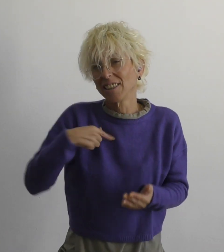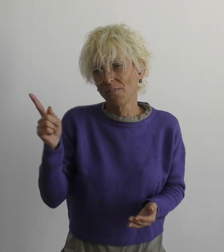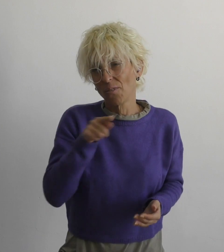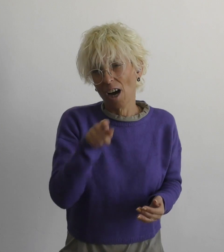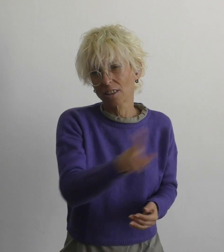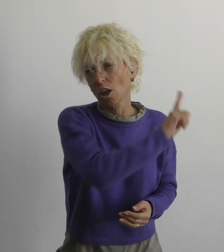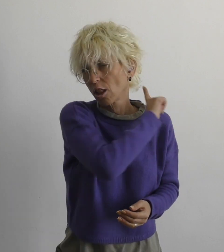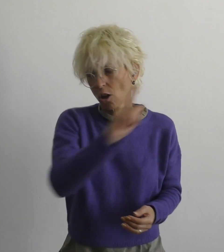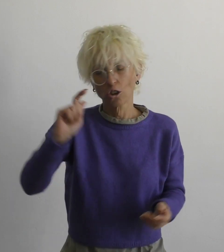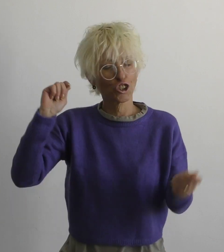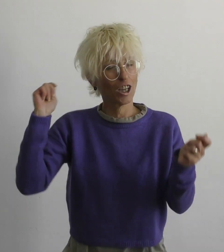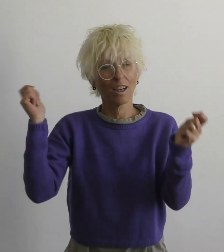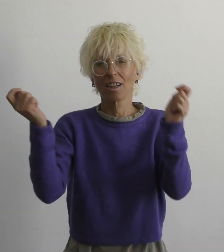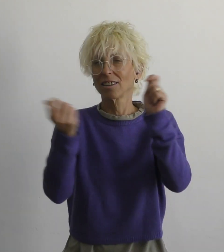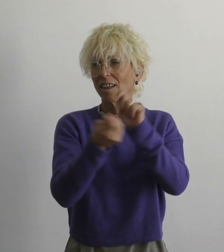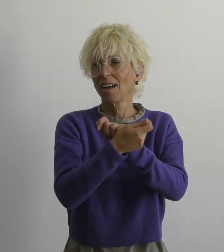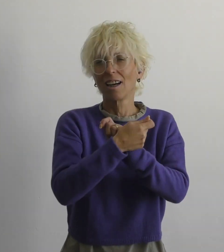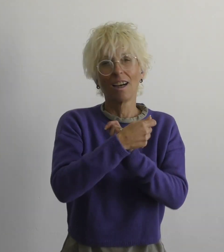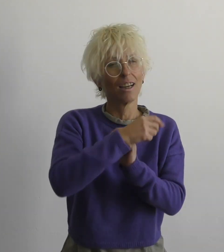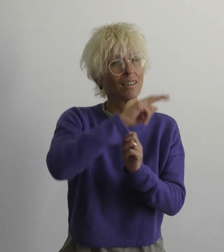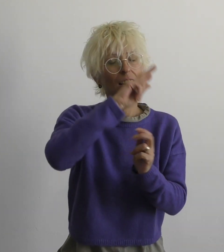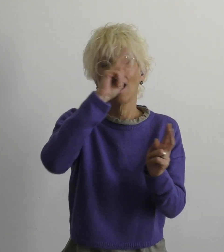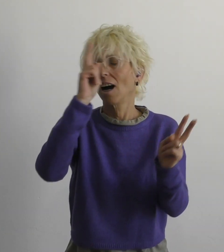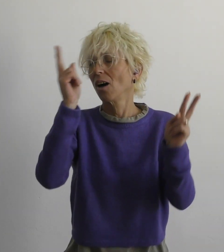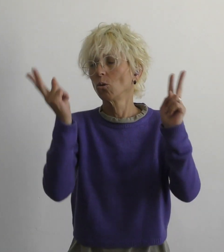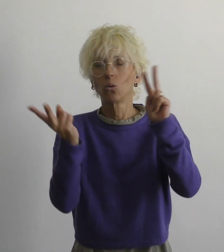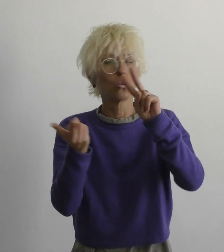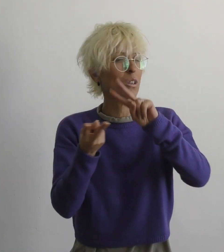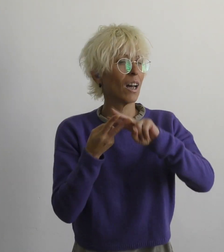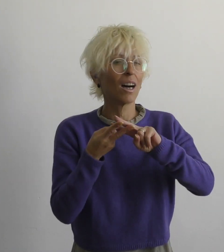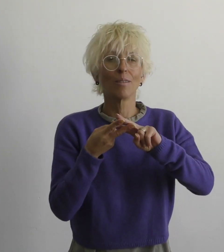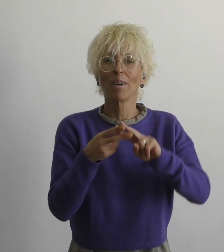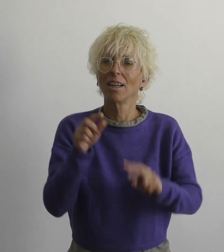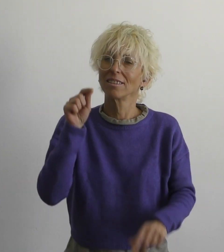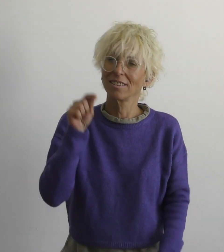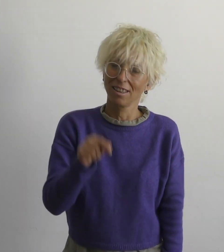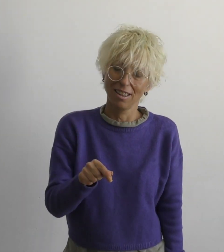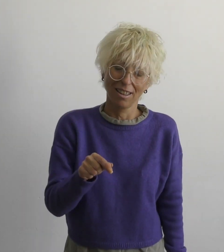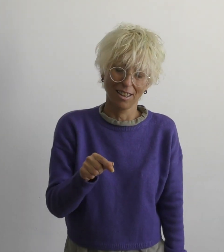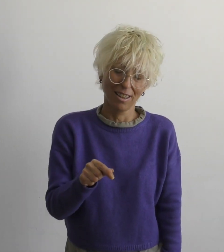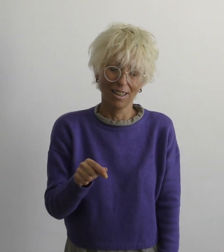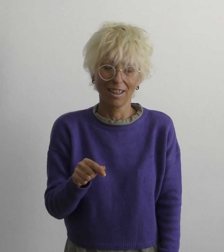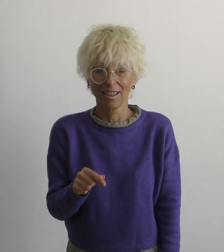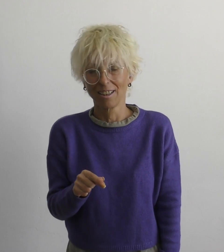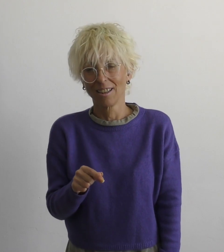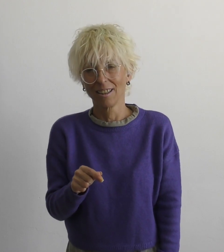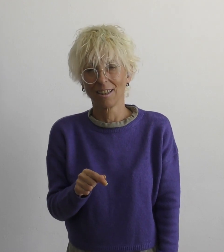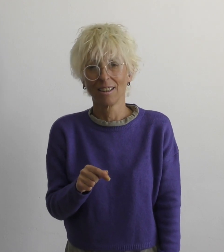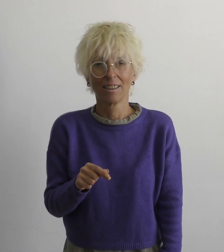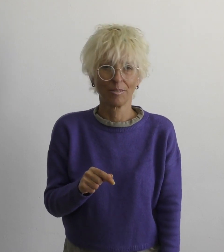мы с тобой не изменим этот мир